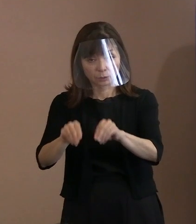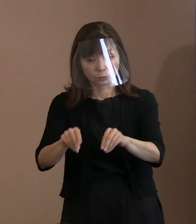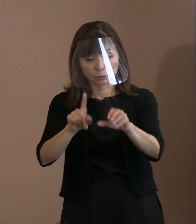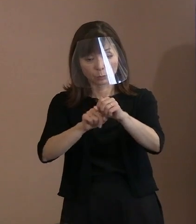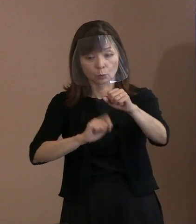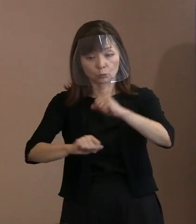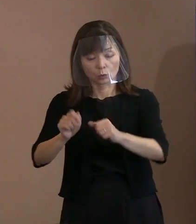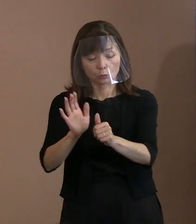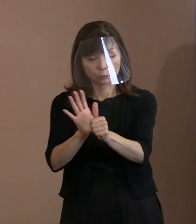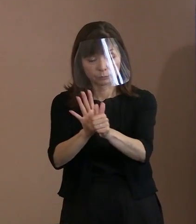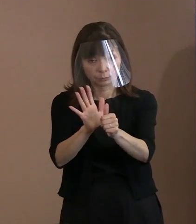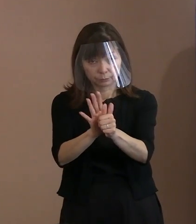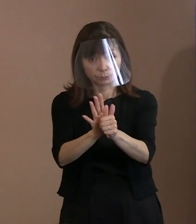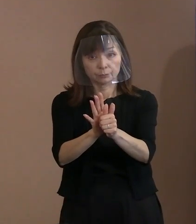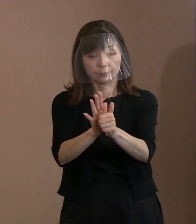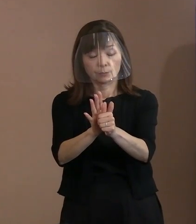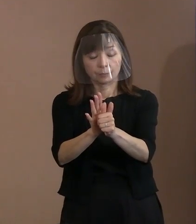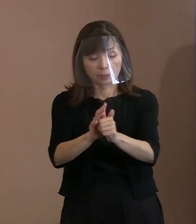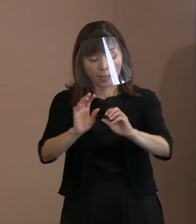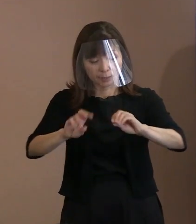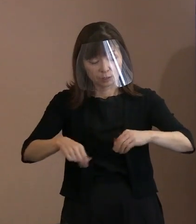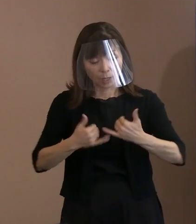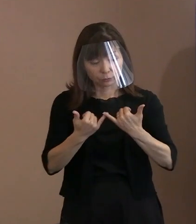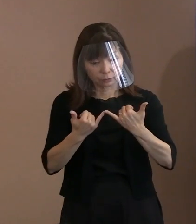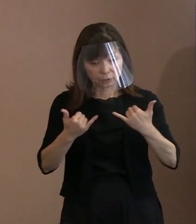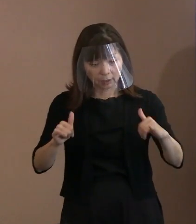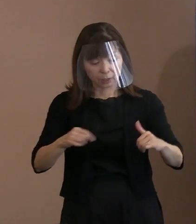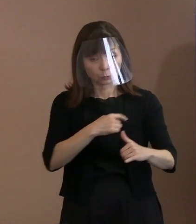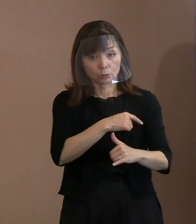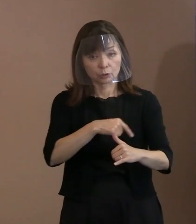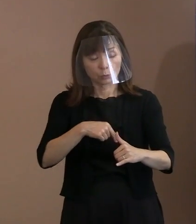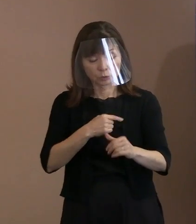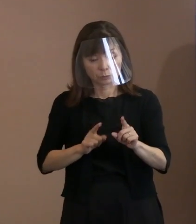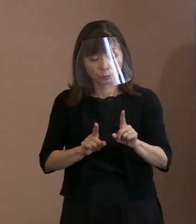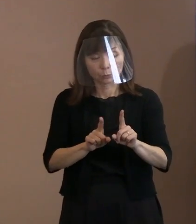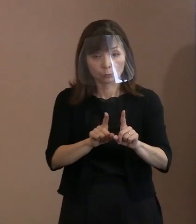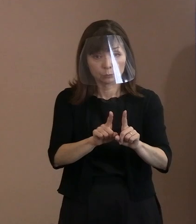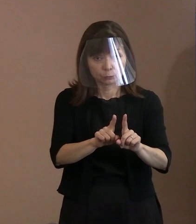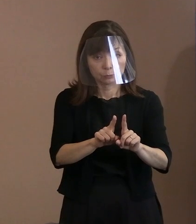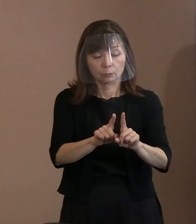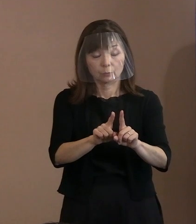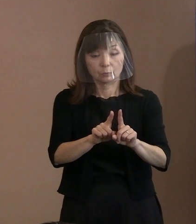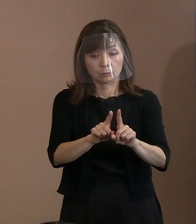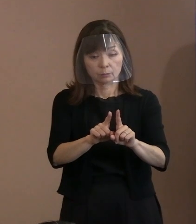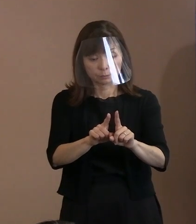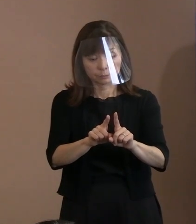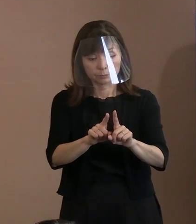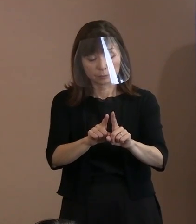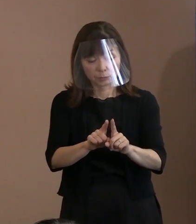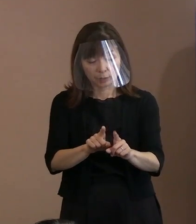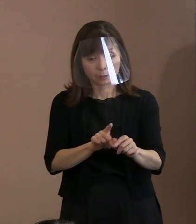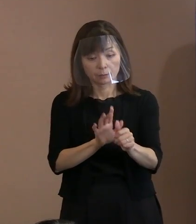また､被爆者の苦悩に寄り添って 被爆者支援策を充実することを 強く求めております｡